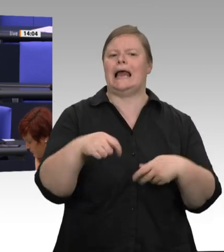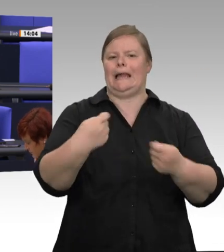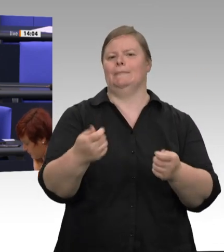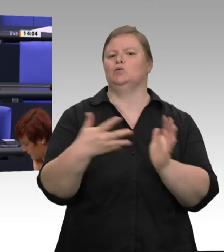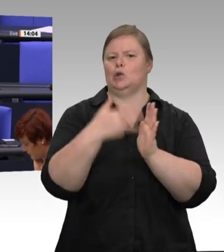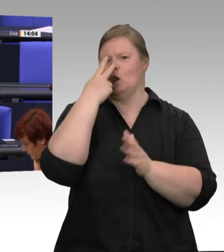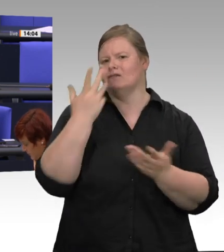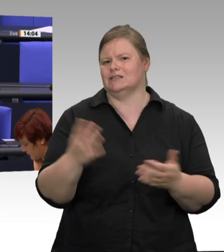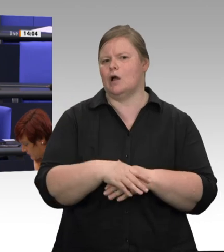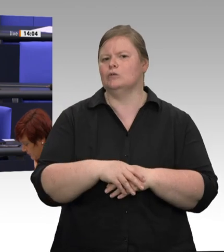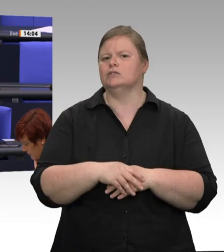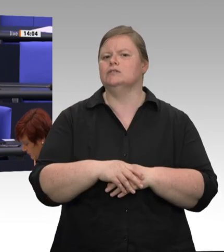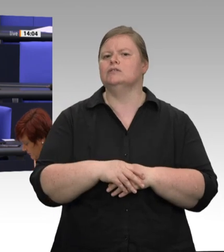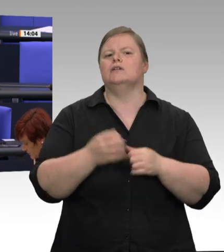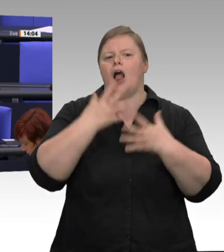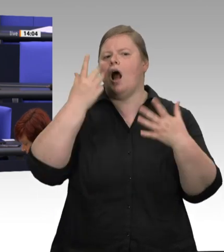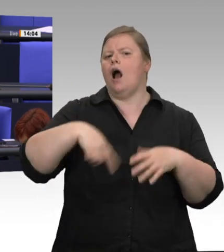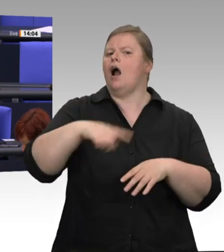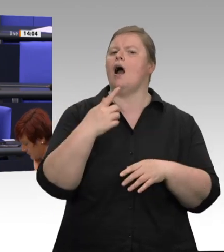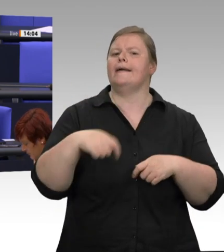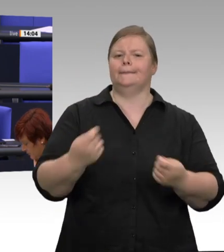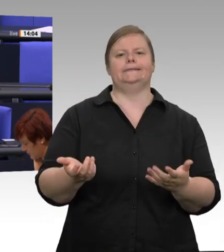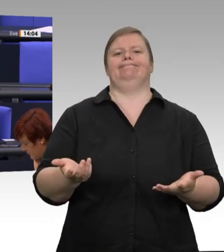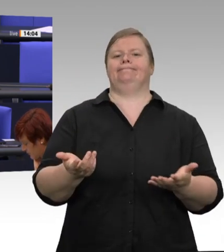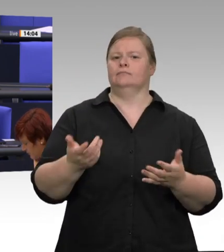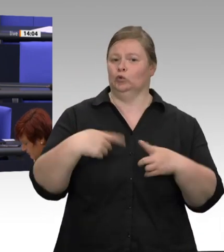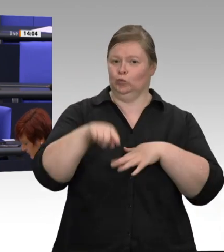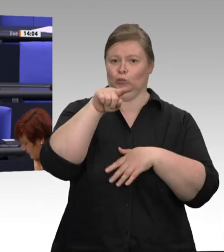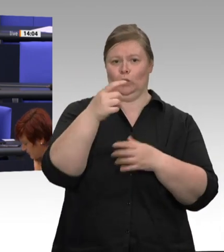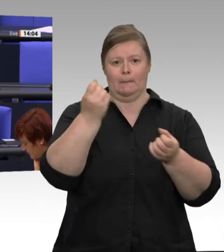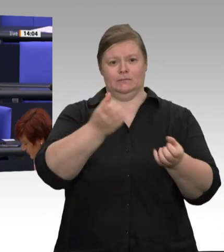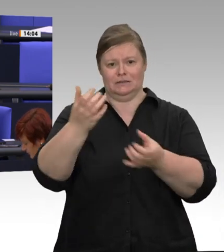des Virus auf die Gesamtbevölkerung zu verhindern, und ich bin froh, dass es uns